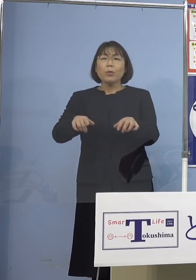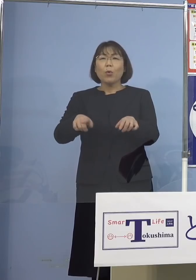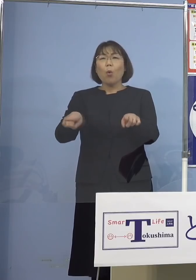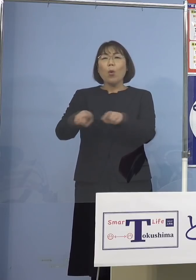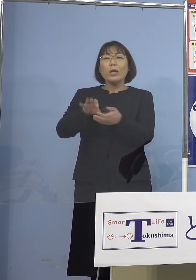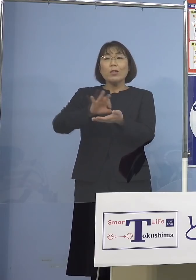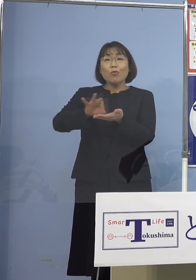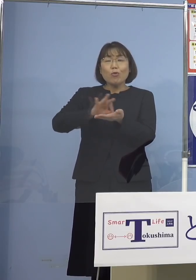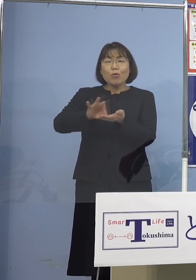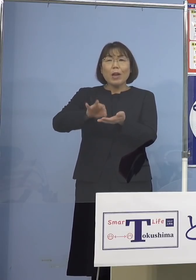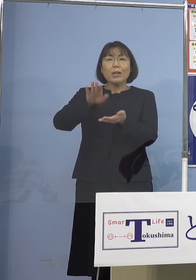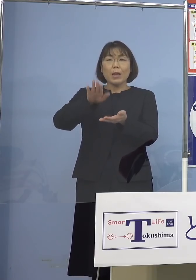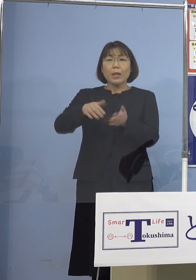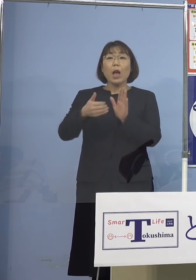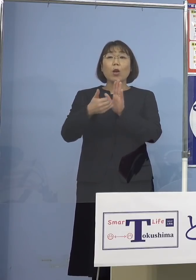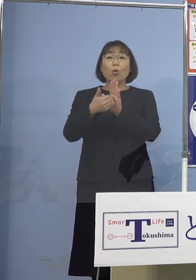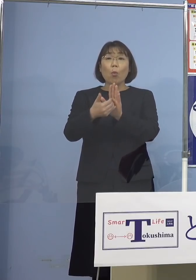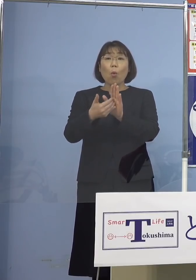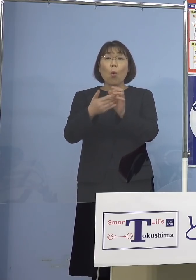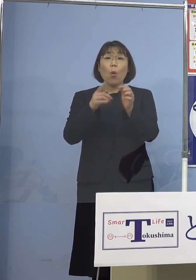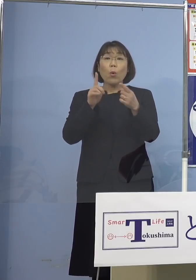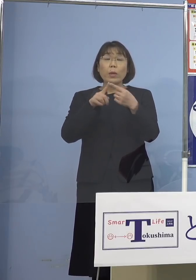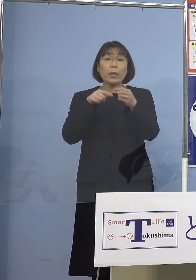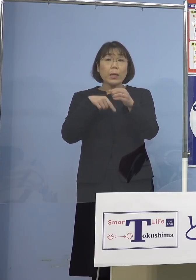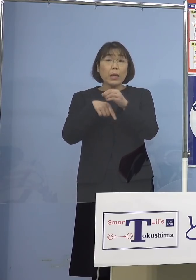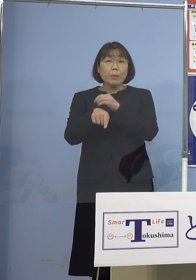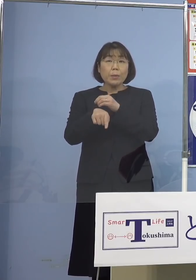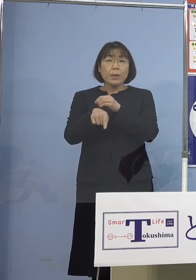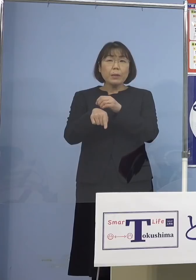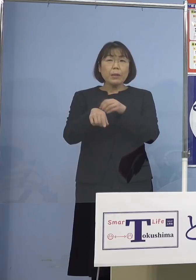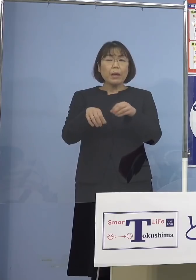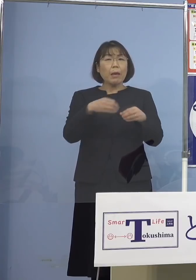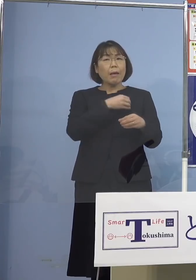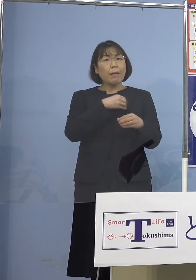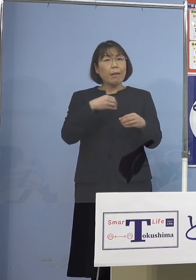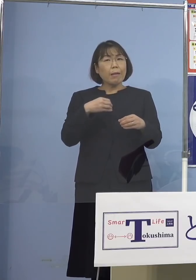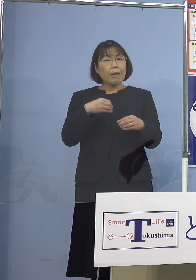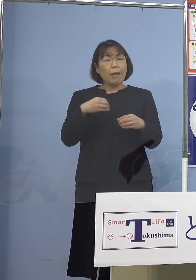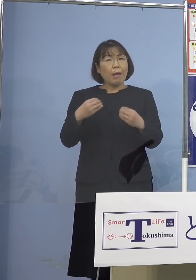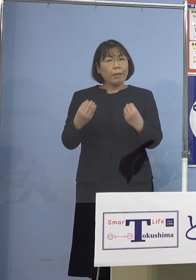予防的な意味での感染原因 言えることがありましたら